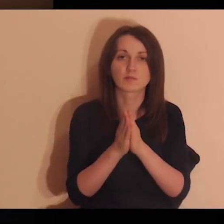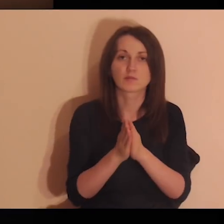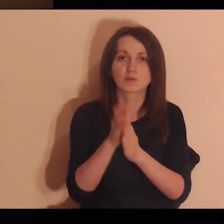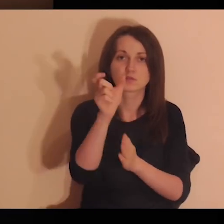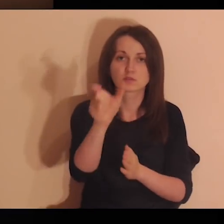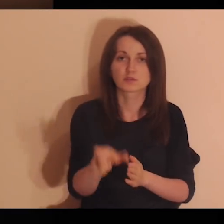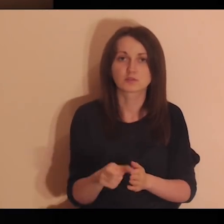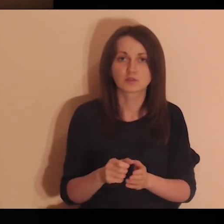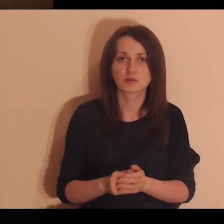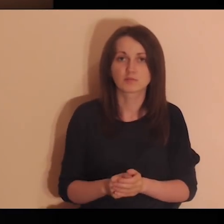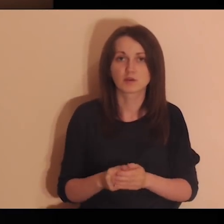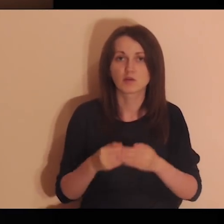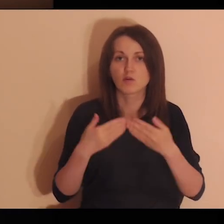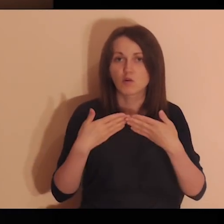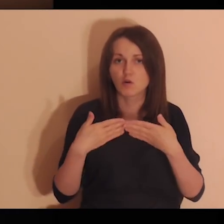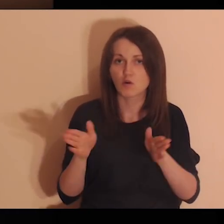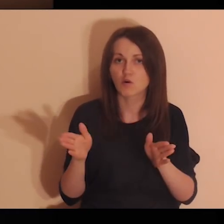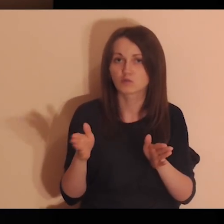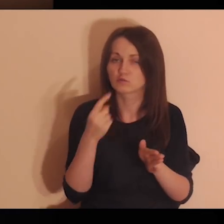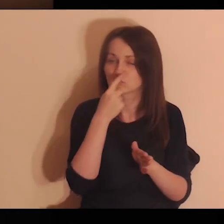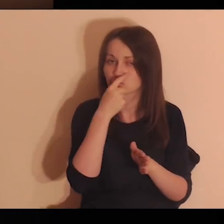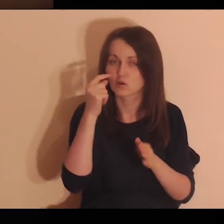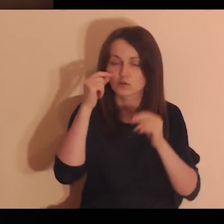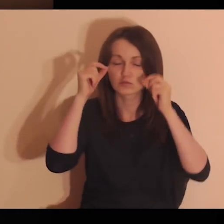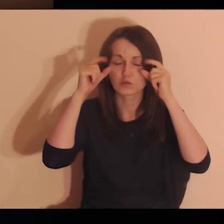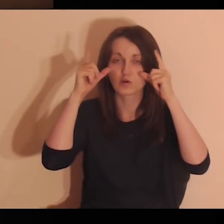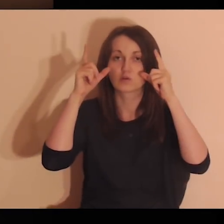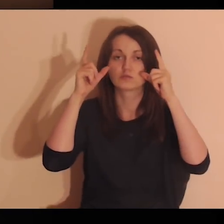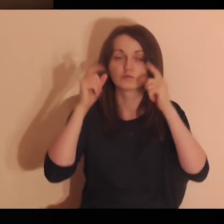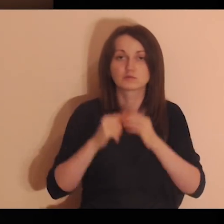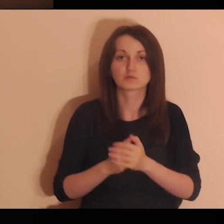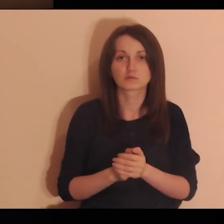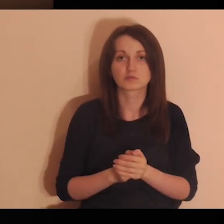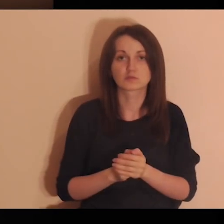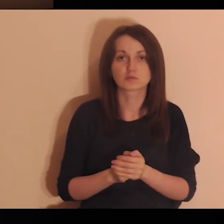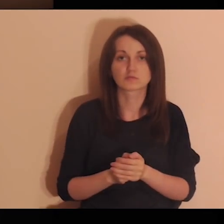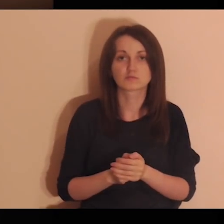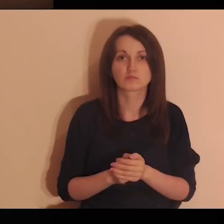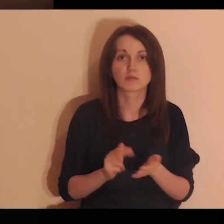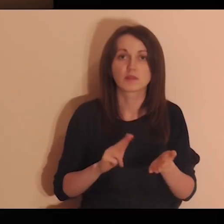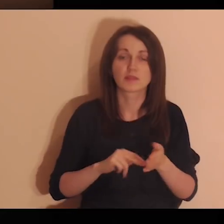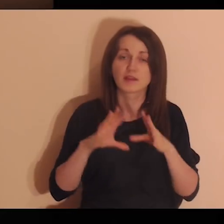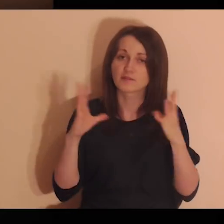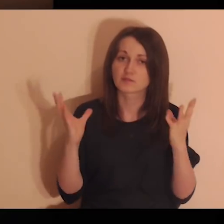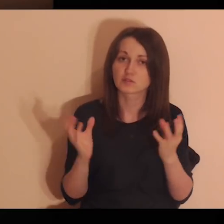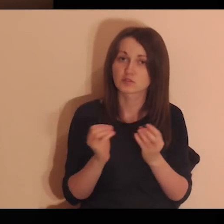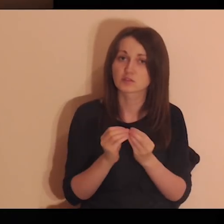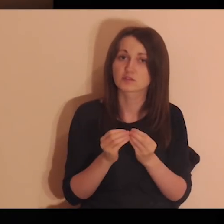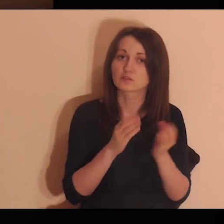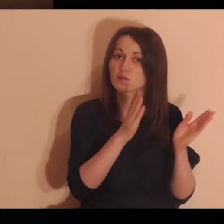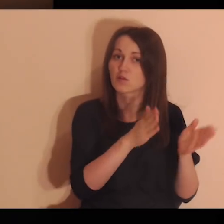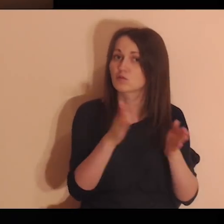Proszę Cię, Panie, żebyś mi otworzył oczy na te wszystkie osoby, dla których ja jestem ważny.